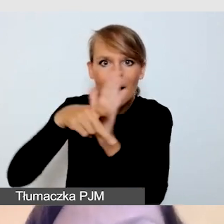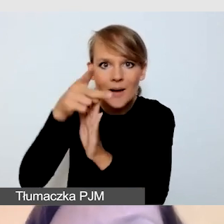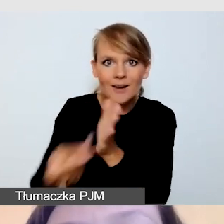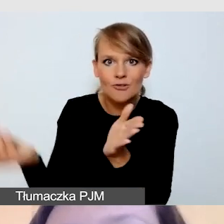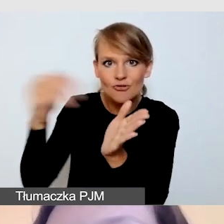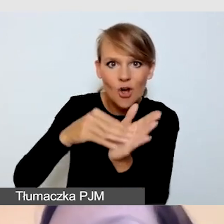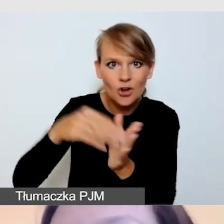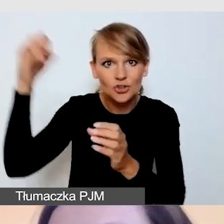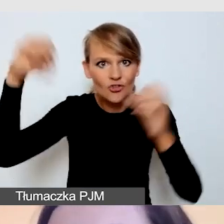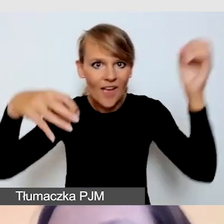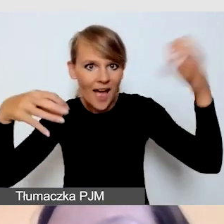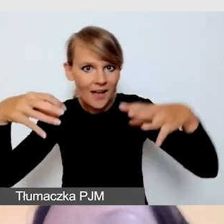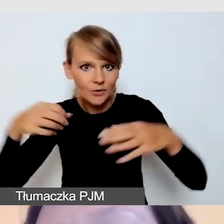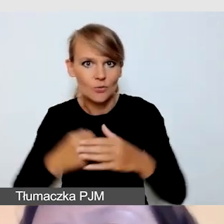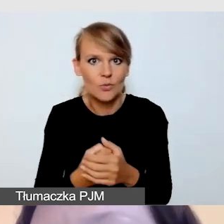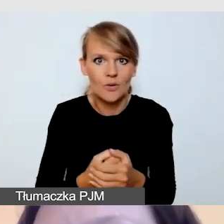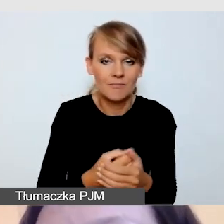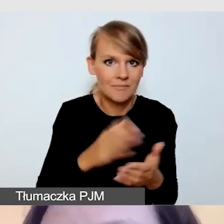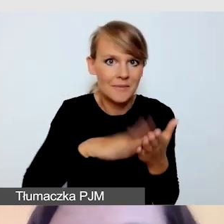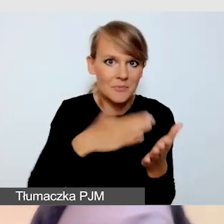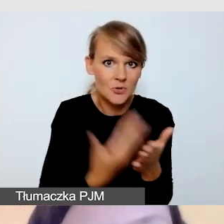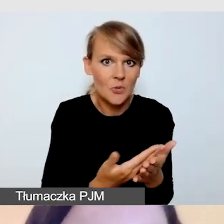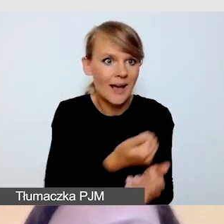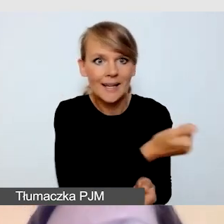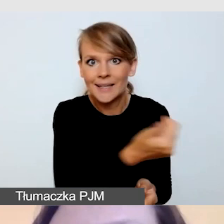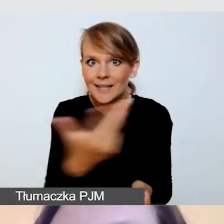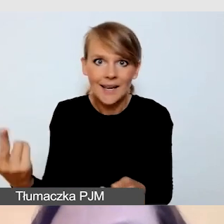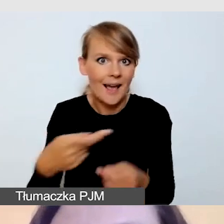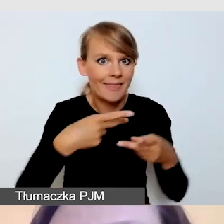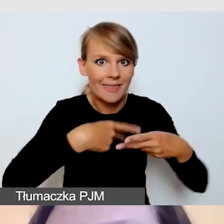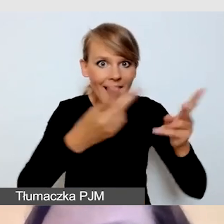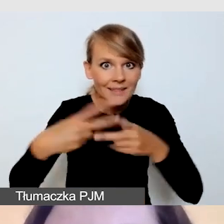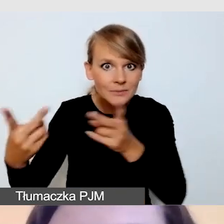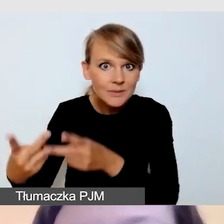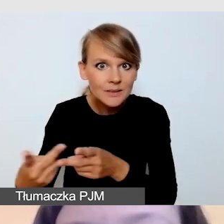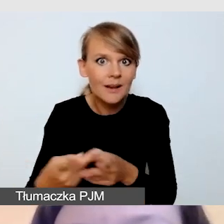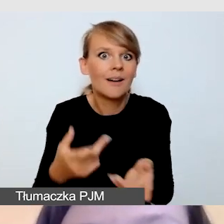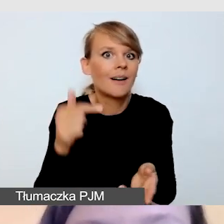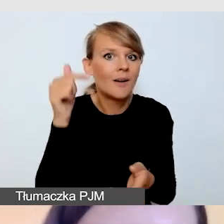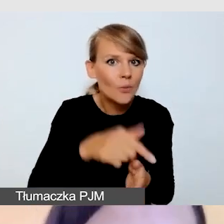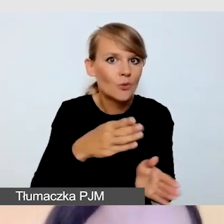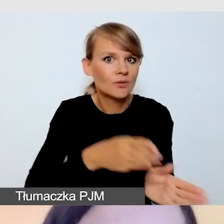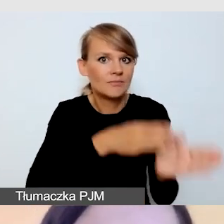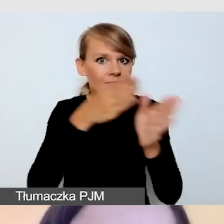Jeśli będziemy transmitować kilka usług jednocześnie, musimy uwzględnić kolejne dodatkowe streamingi.